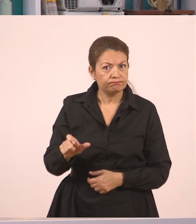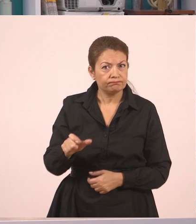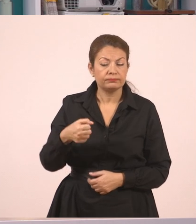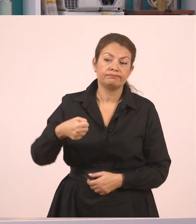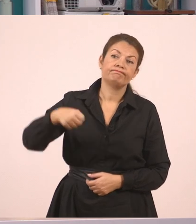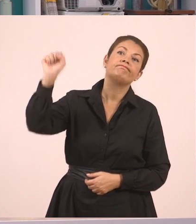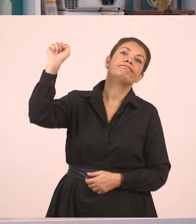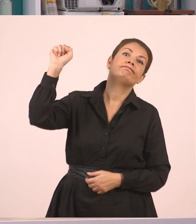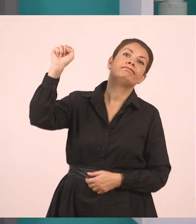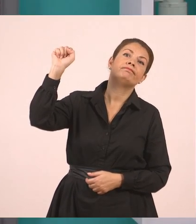Όχι ότι δεν ήθελε.